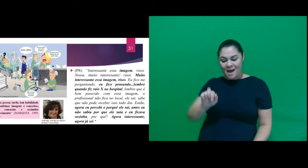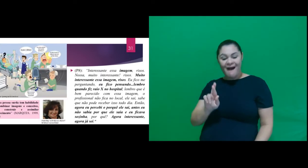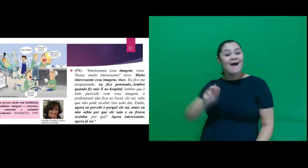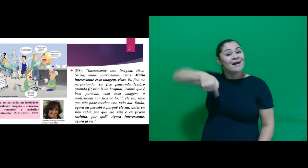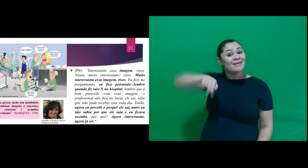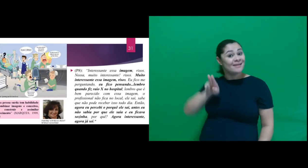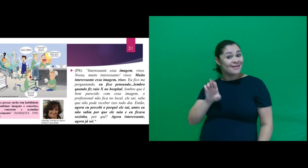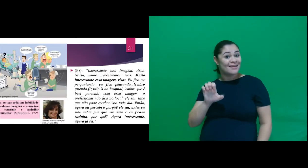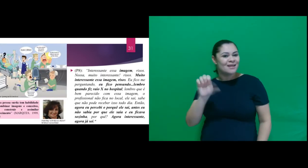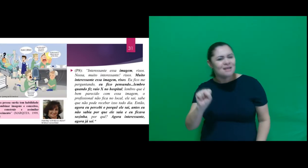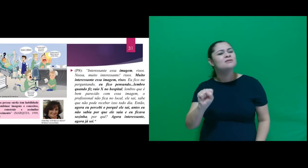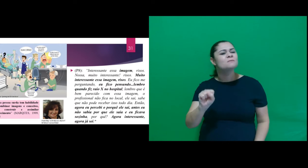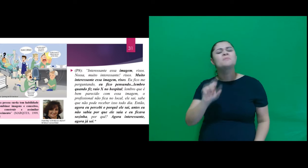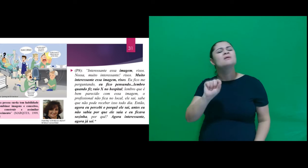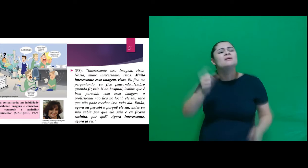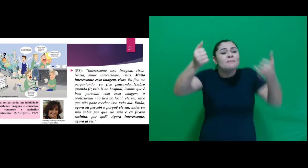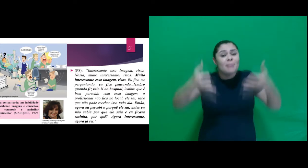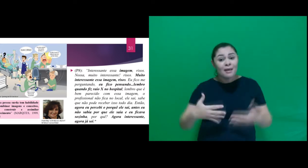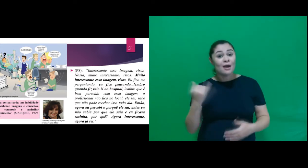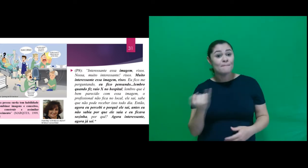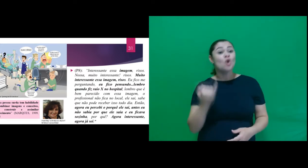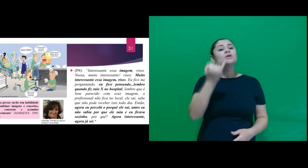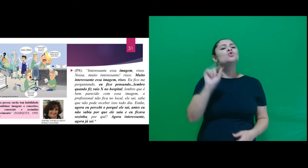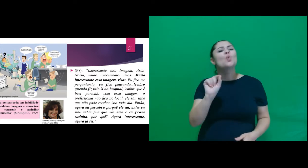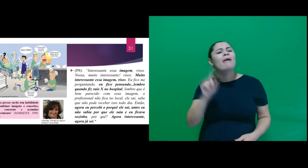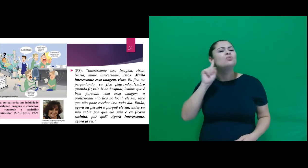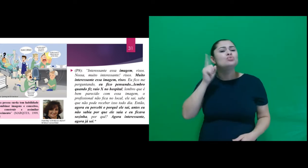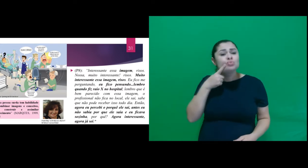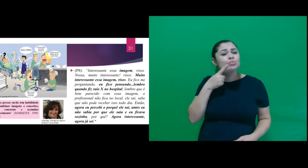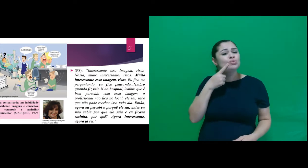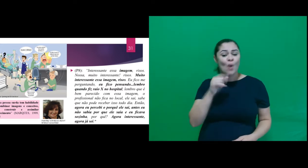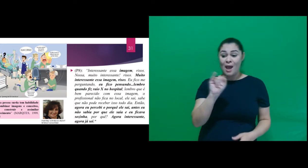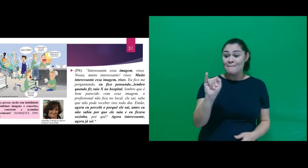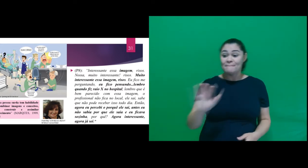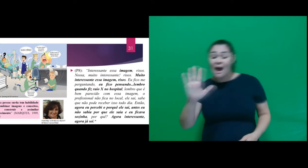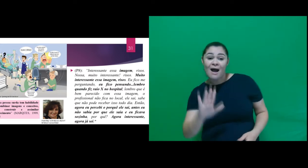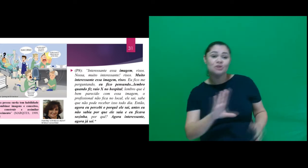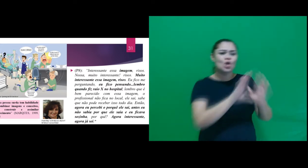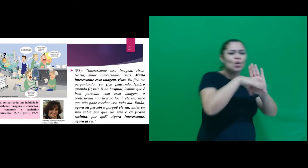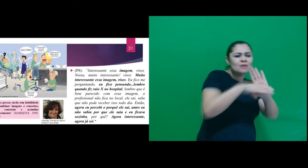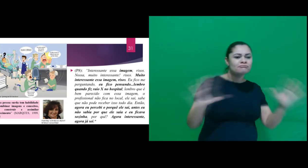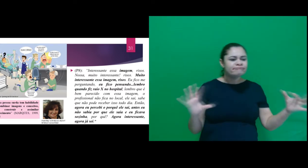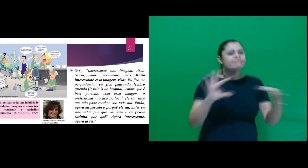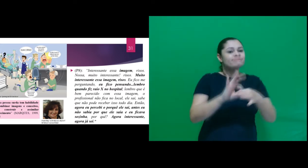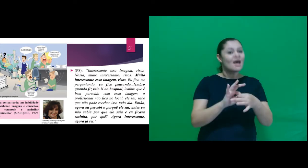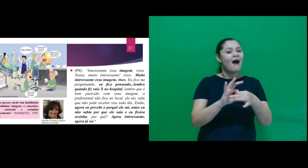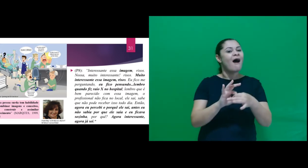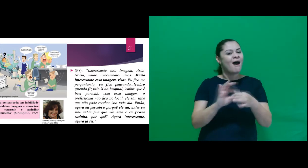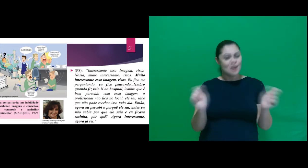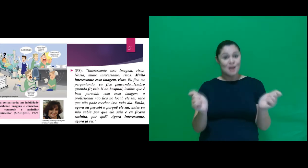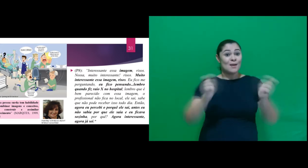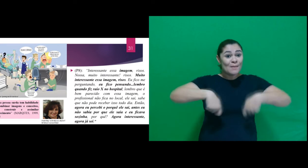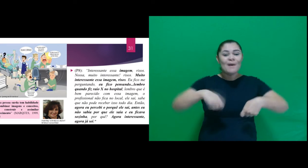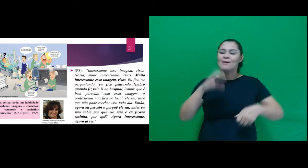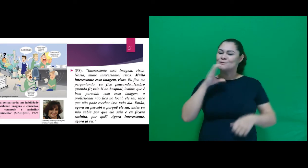de Marques onde menciona a importante habilidade dos surdos de combinar imagens e conceitos, para